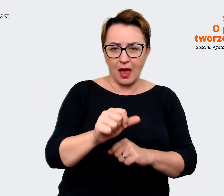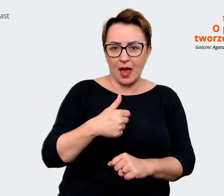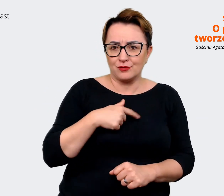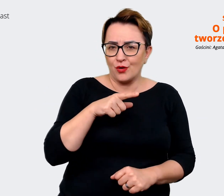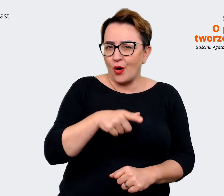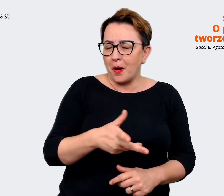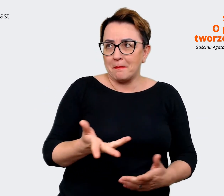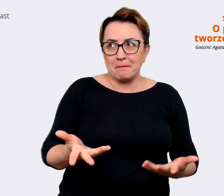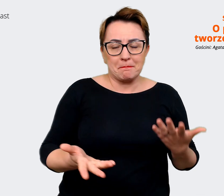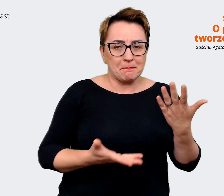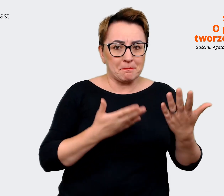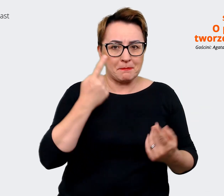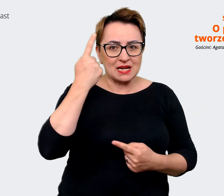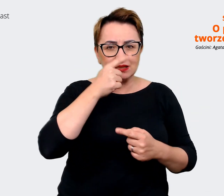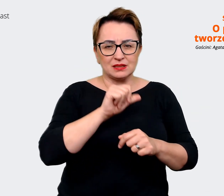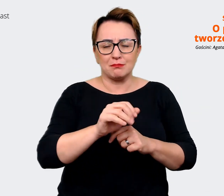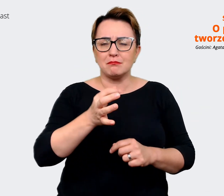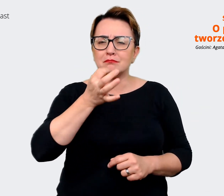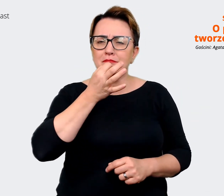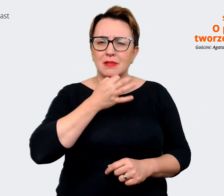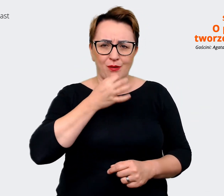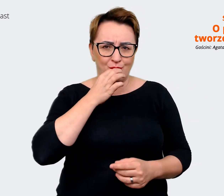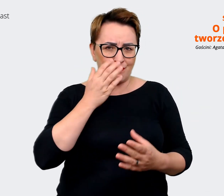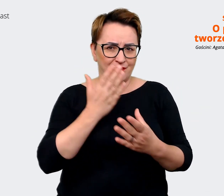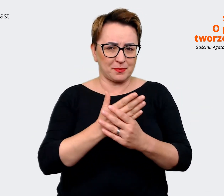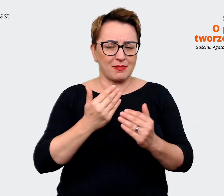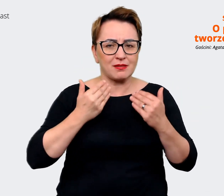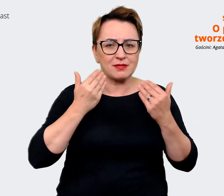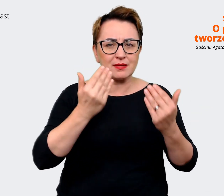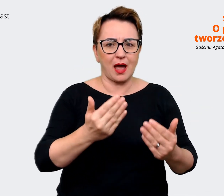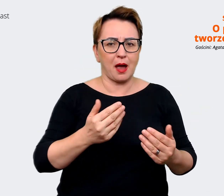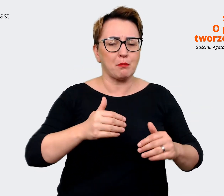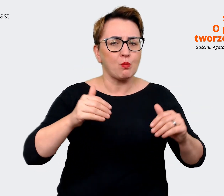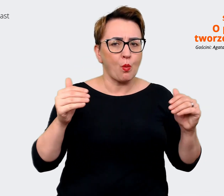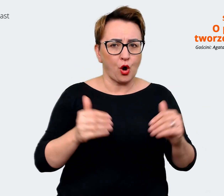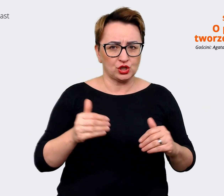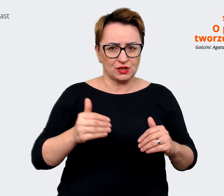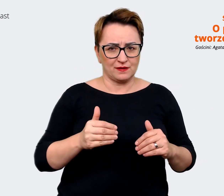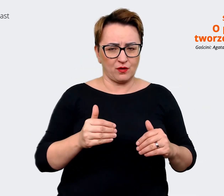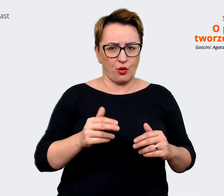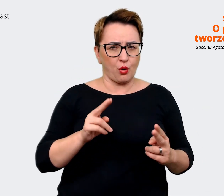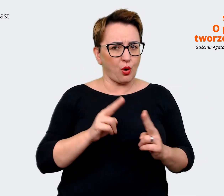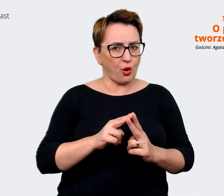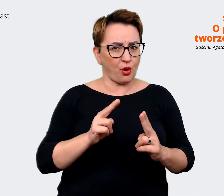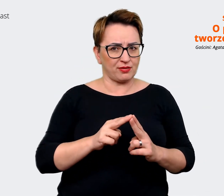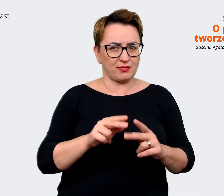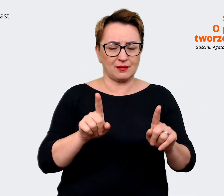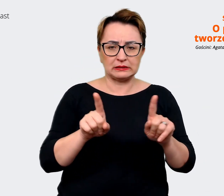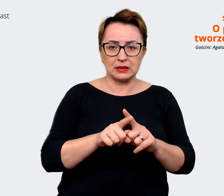które daje możliwość zetknięcia się i pracy w tak ciekawym środowisku. W sensie takim, że naprawdę